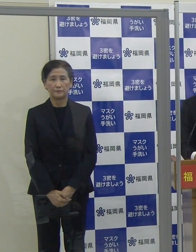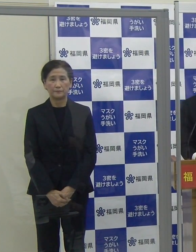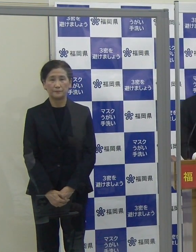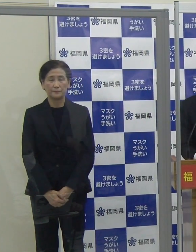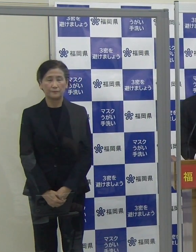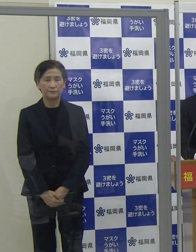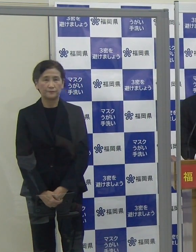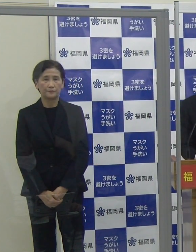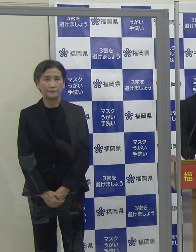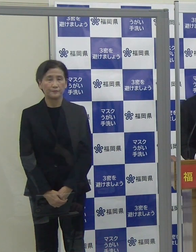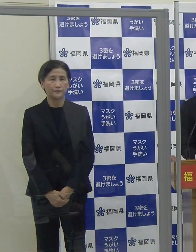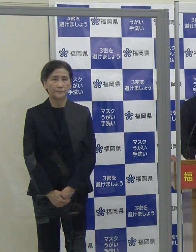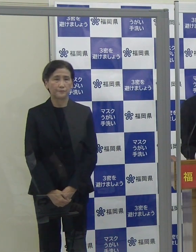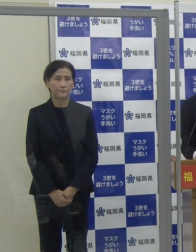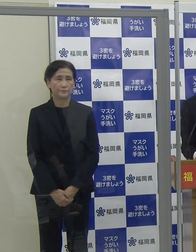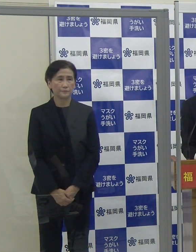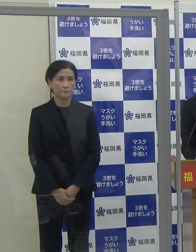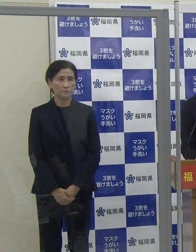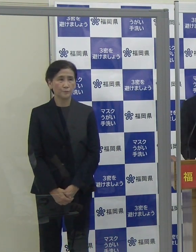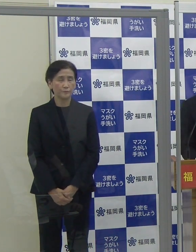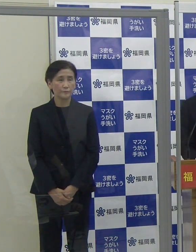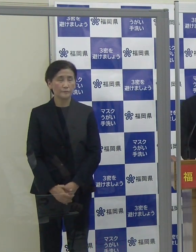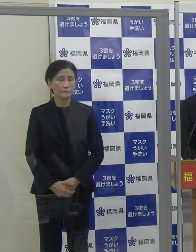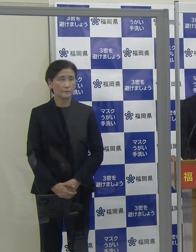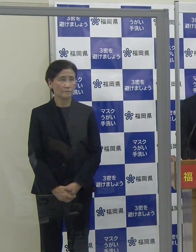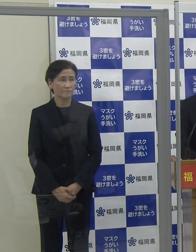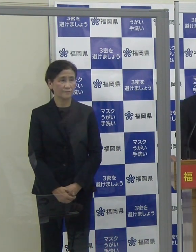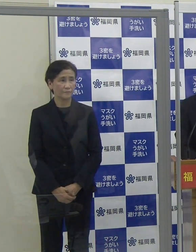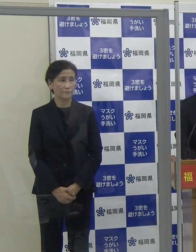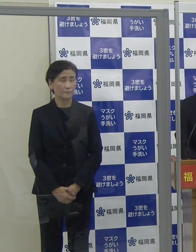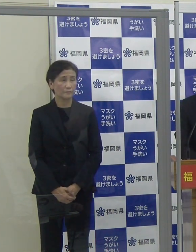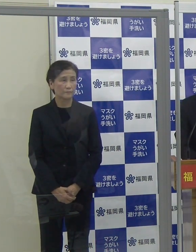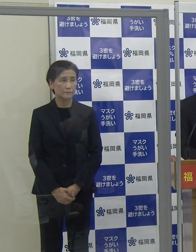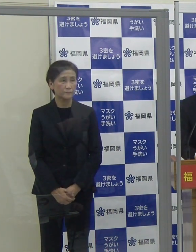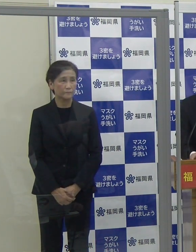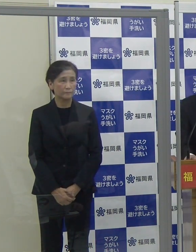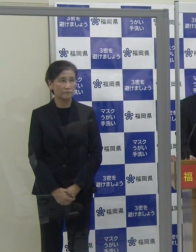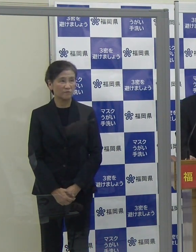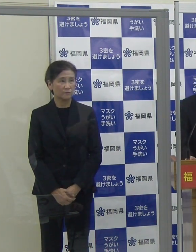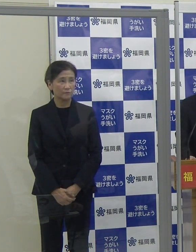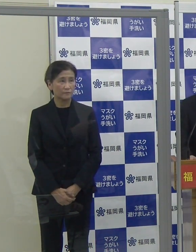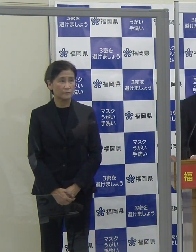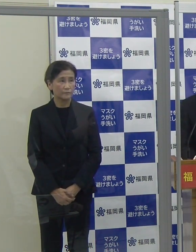質疑応答